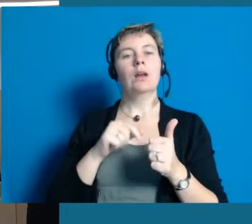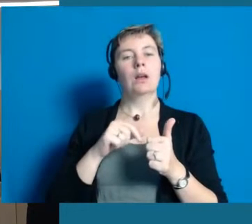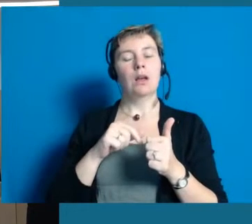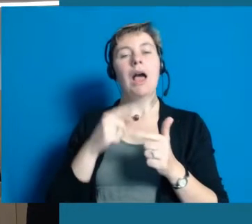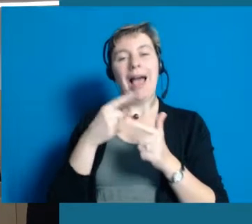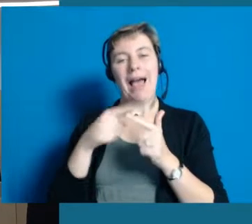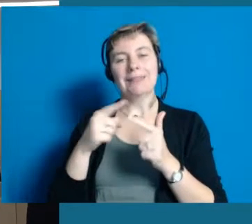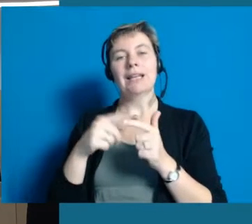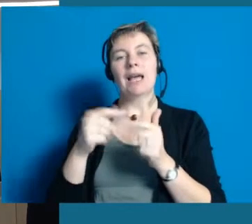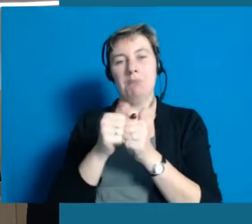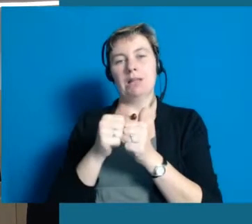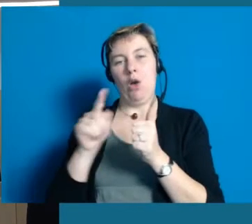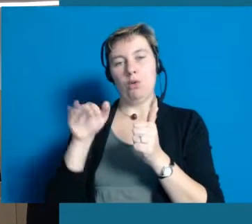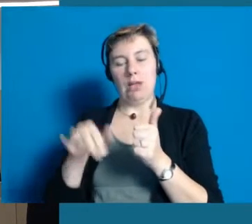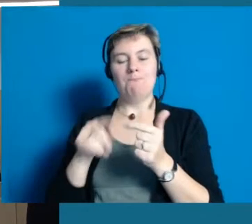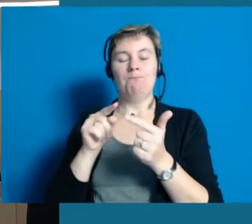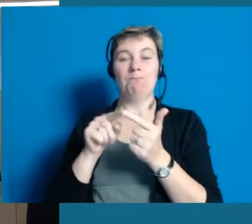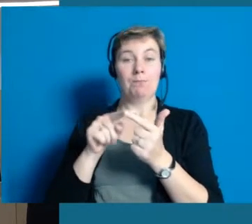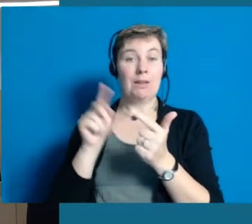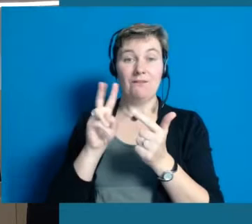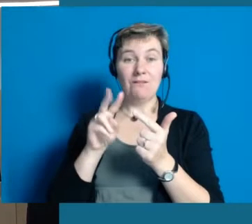sondern dass wir zwei sehr starke Projektpartner haben.